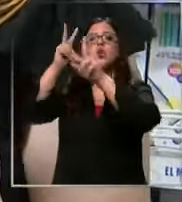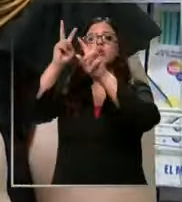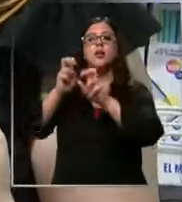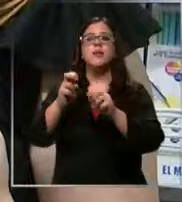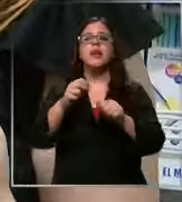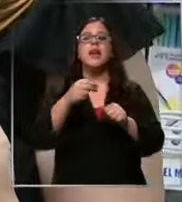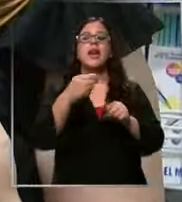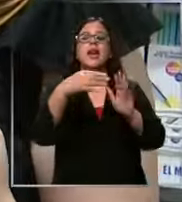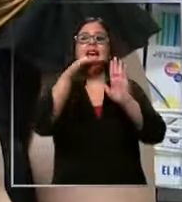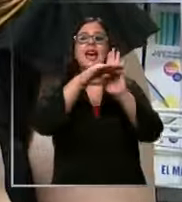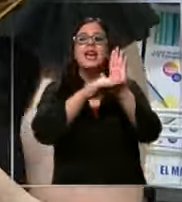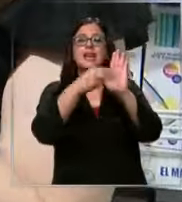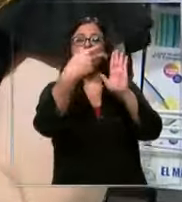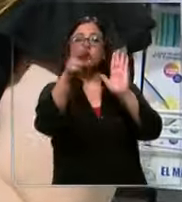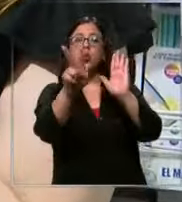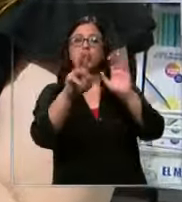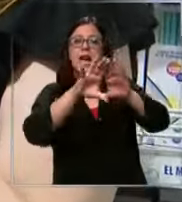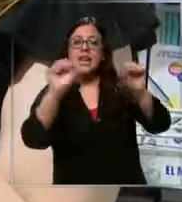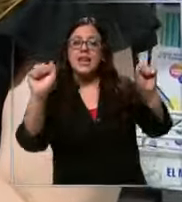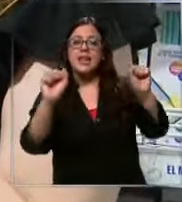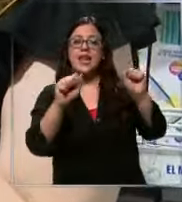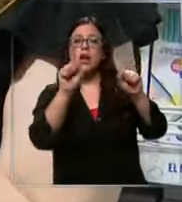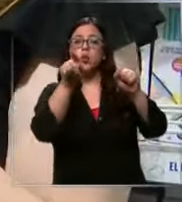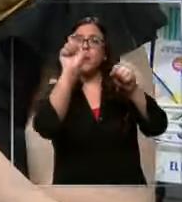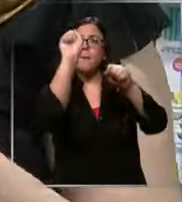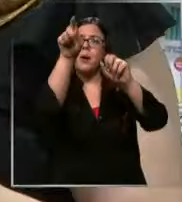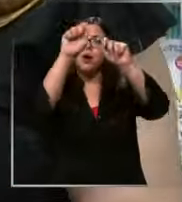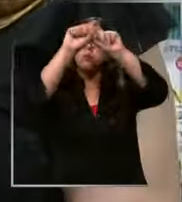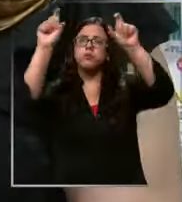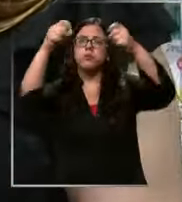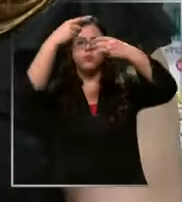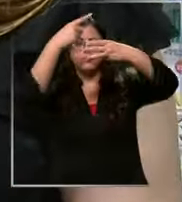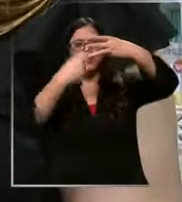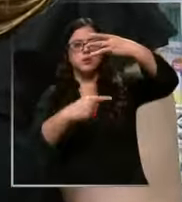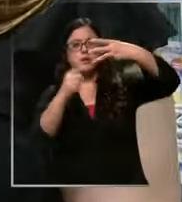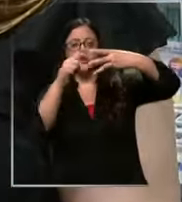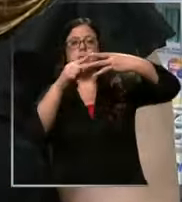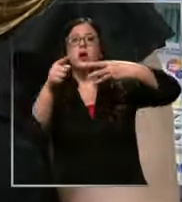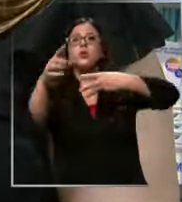lista tu pinchas y tienes tres opciones la primera opción es que nos envías tu lista y nosotros te la